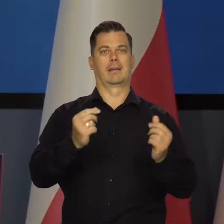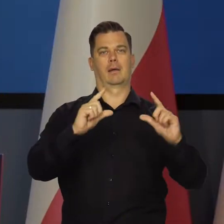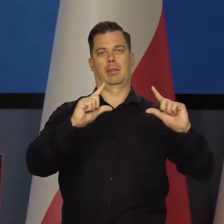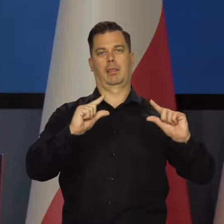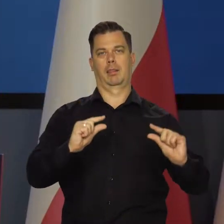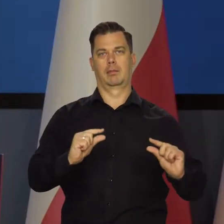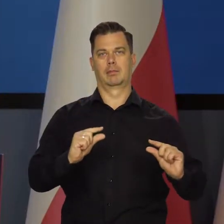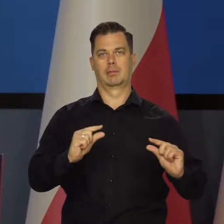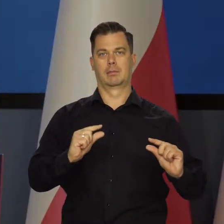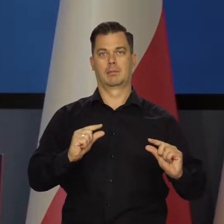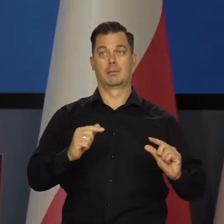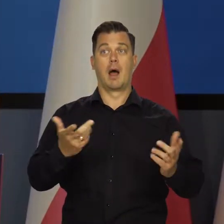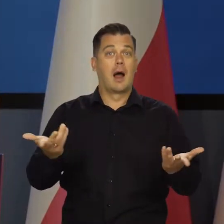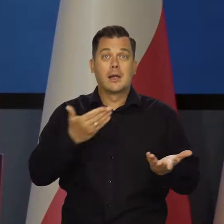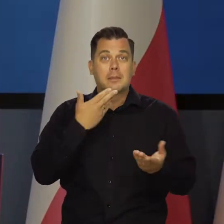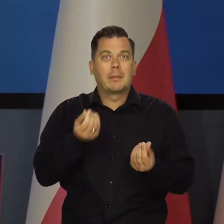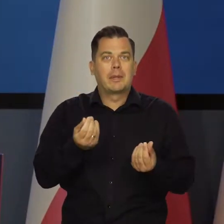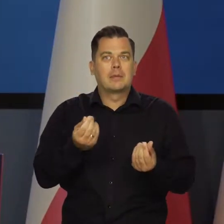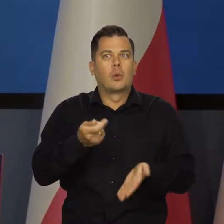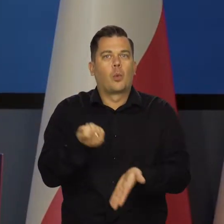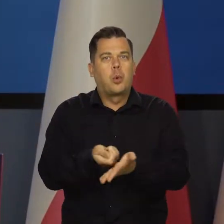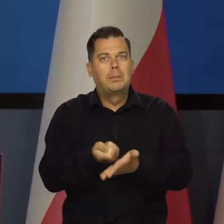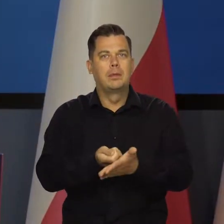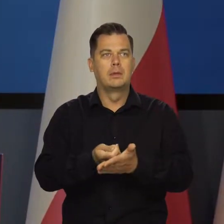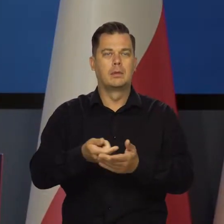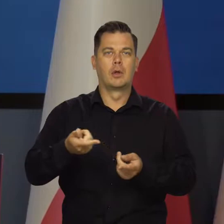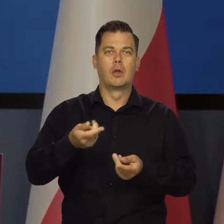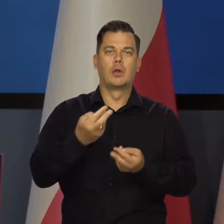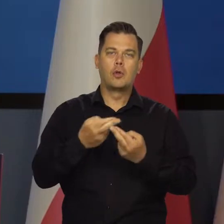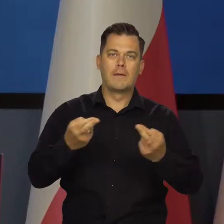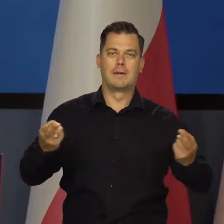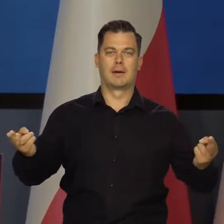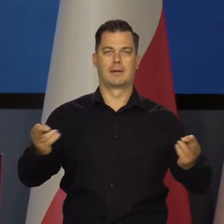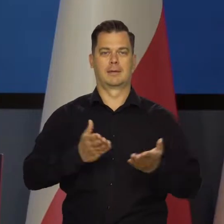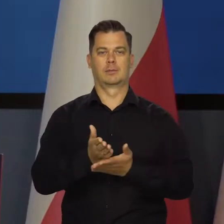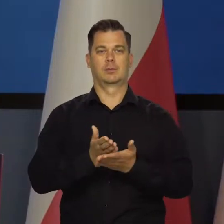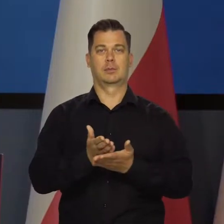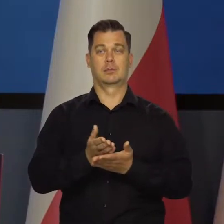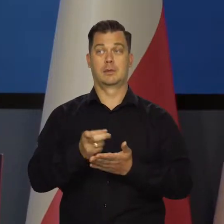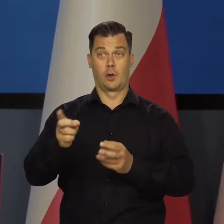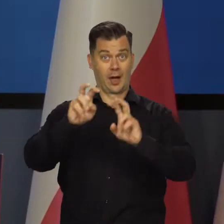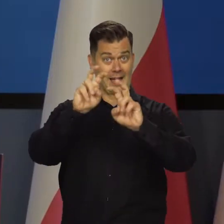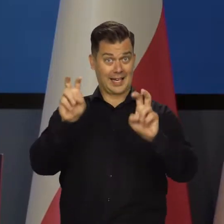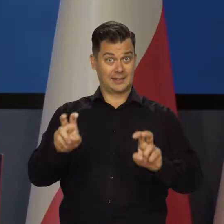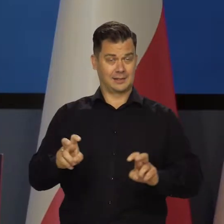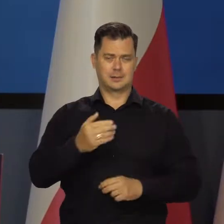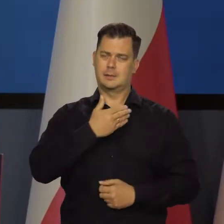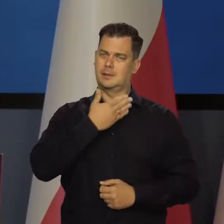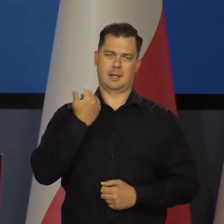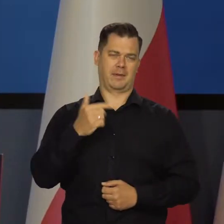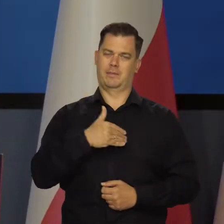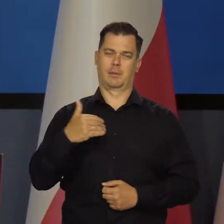ale co z tego, jak nie ma za co kupić towarów i usług po tych niższych cenach. No więc kryzysu nie ma. Mamy wysoką inflację.